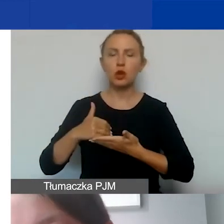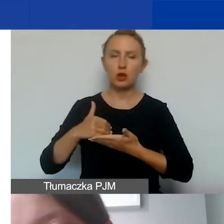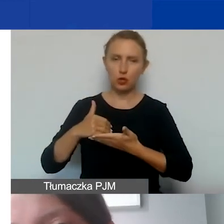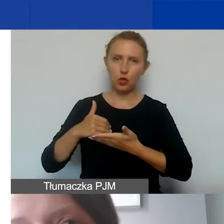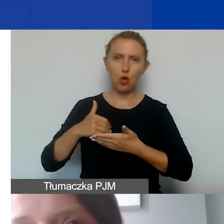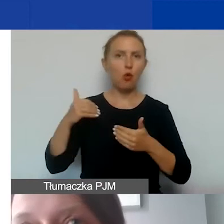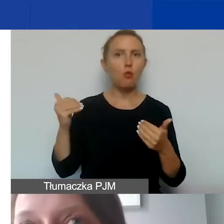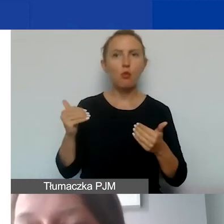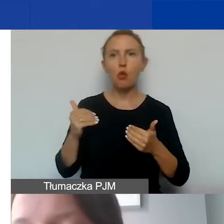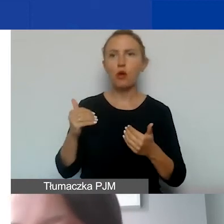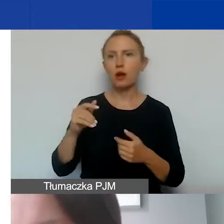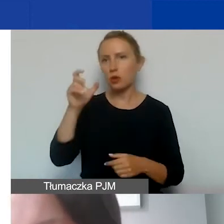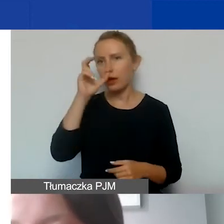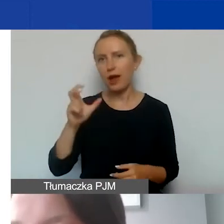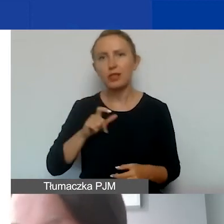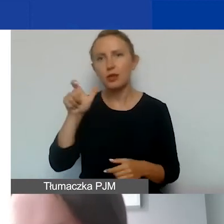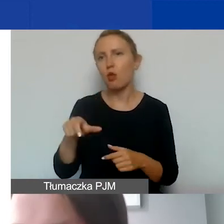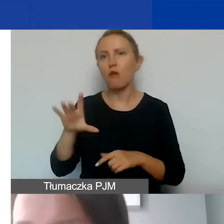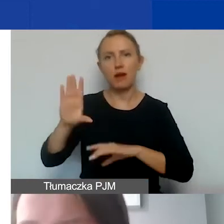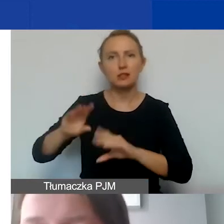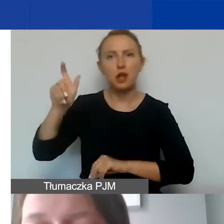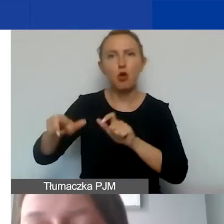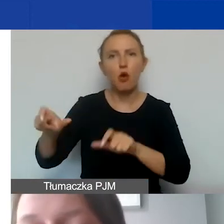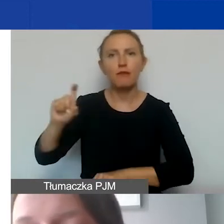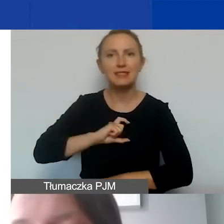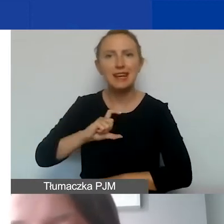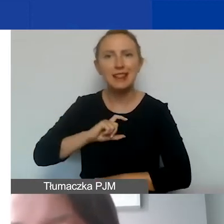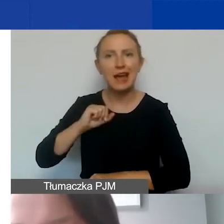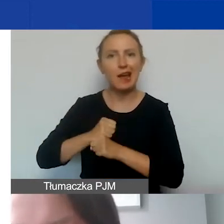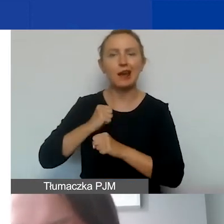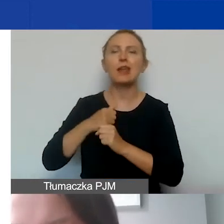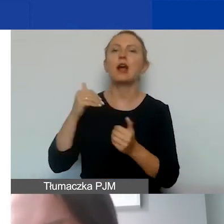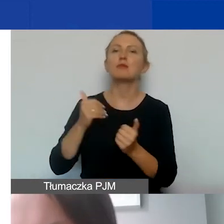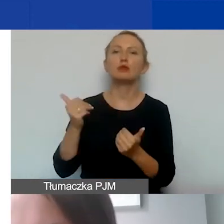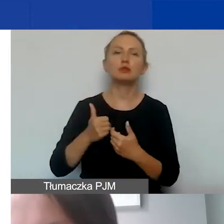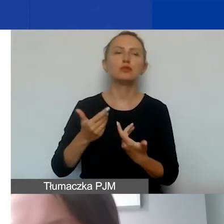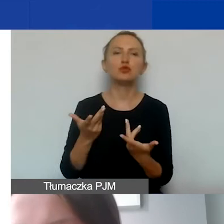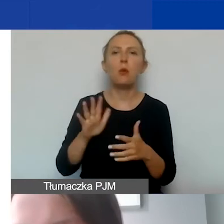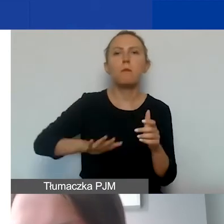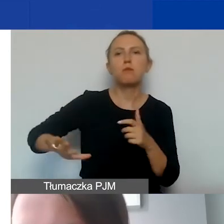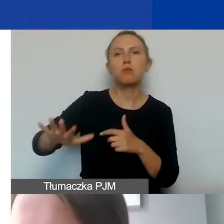Może to być kadrowa, księgowa, sekretariat. Mogą być to koszty utrzymania powierzchni biurowych,